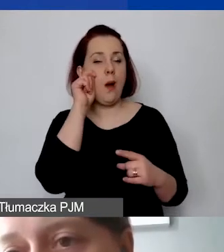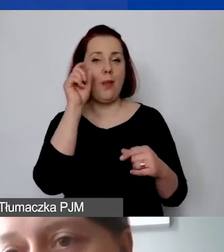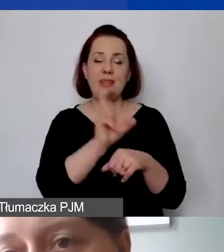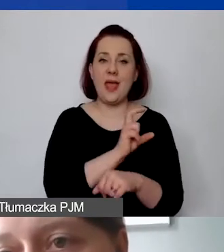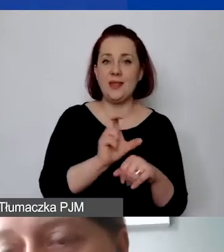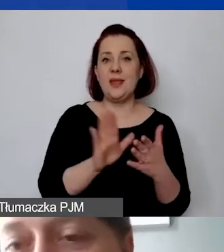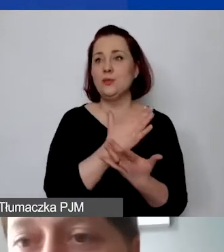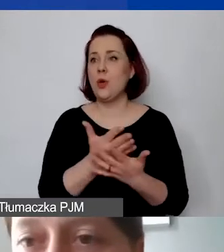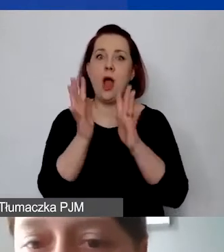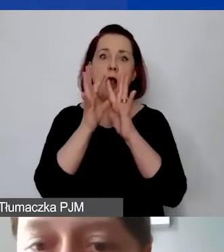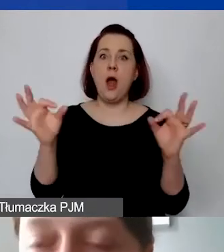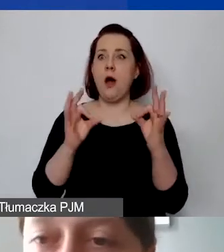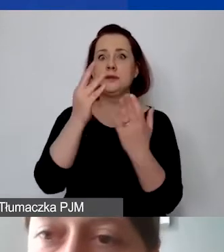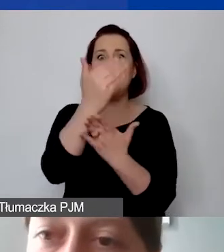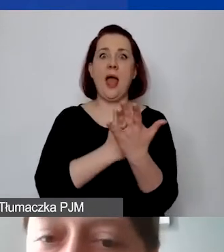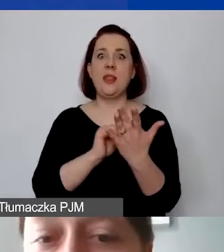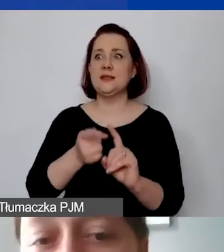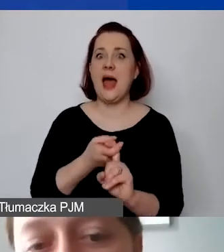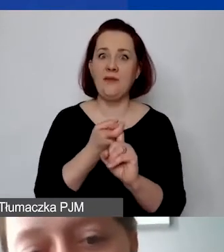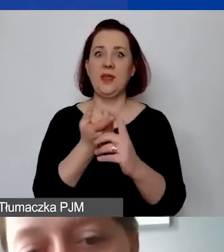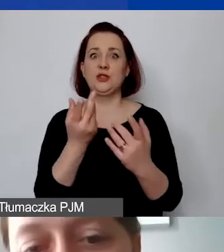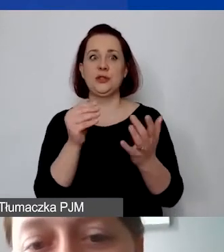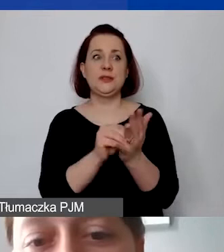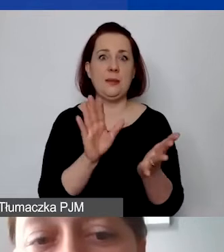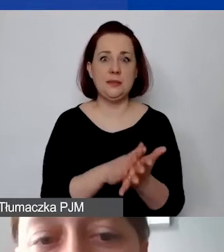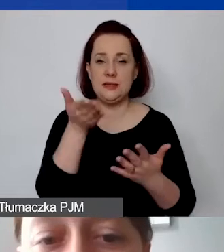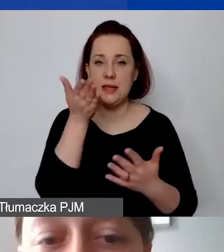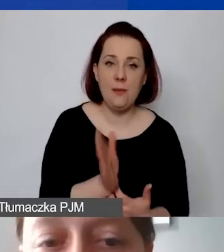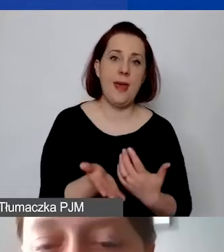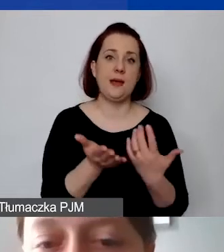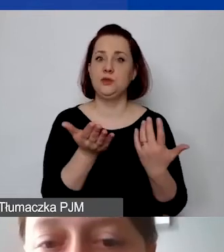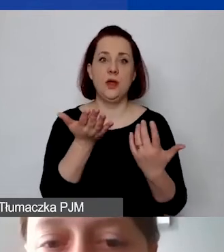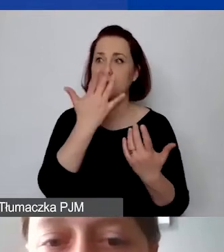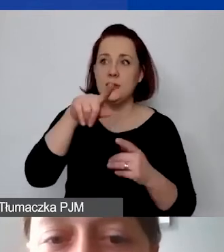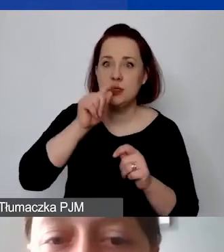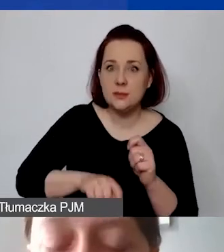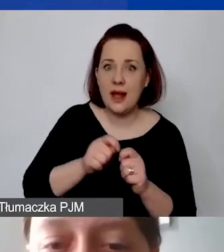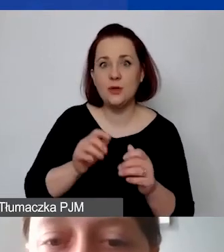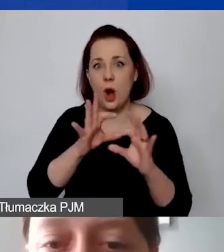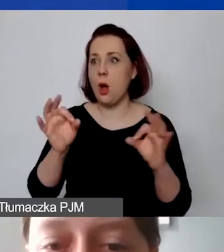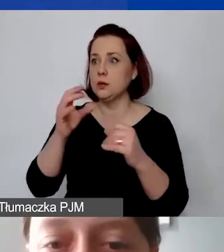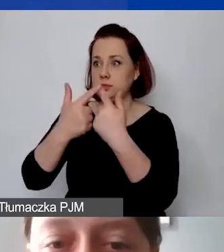w której w generatorze coś się zawiesi, nie zapisze, coś nie zostanie sprawdzone. Tak że proszę pamiętać o tym,